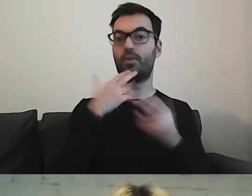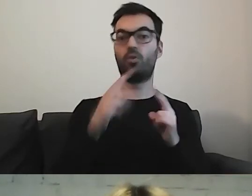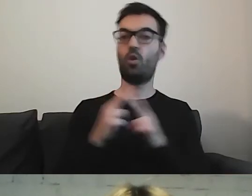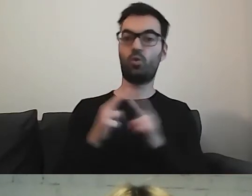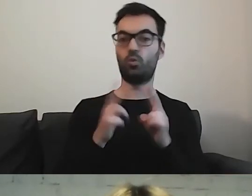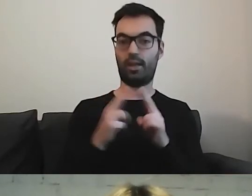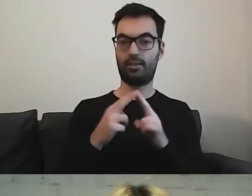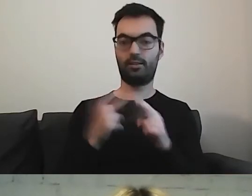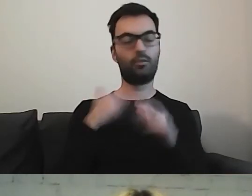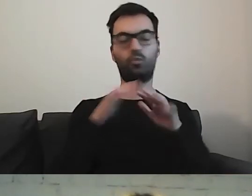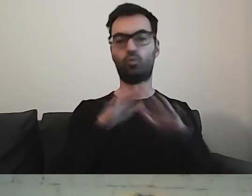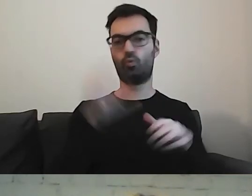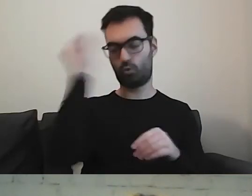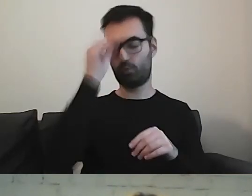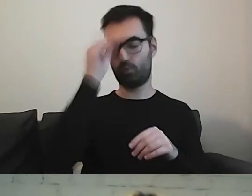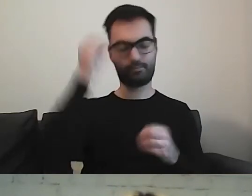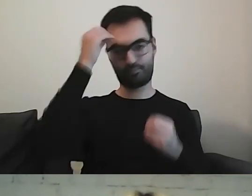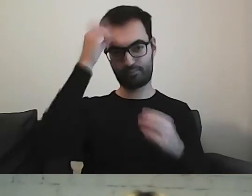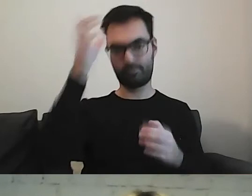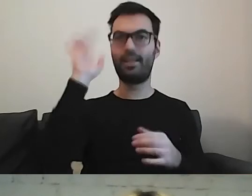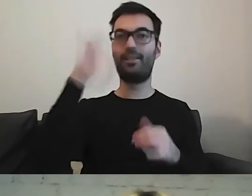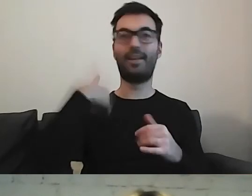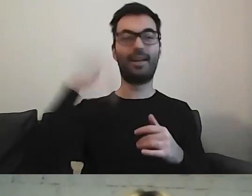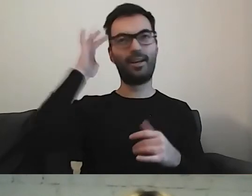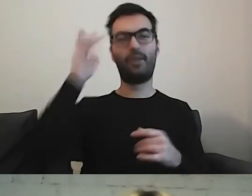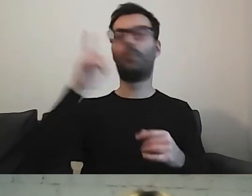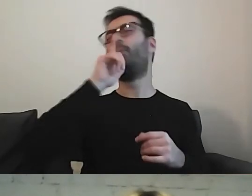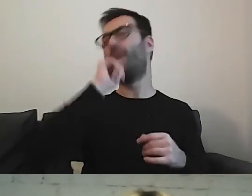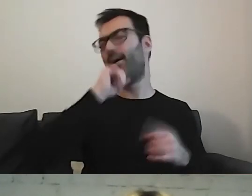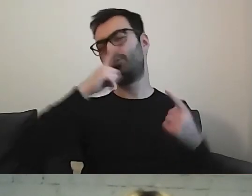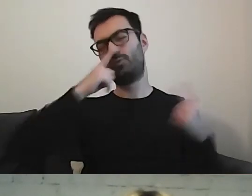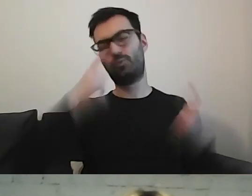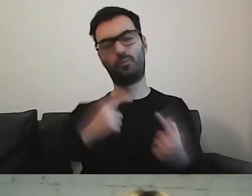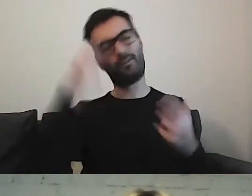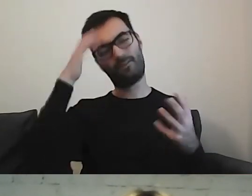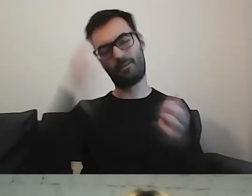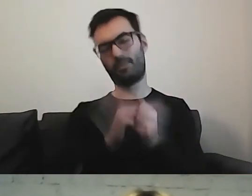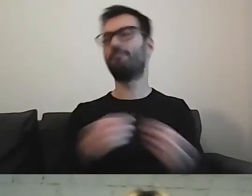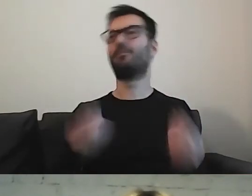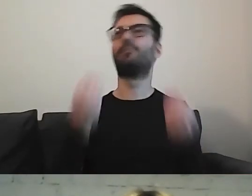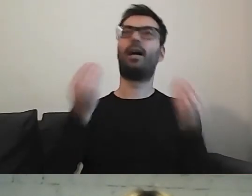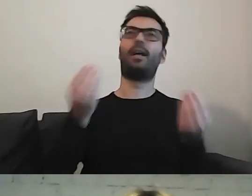Nawet gdy myślę, że wymyśliłam coś super, najlepszego na świecie,